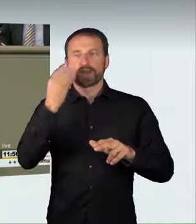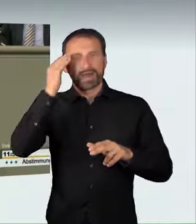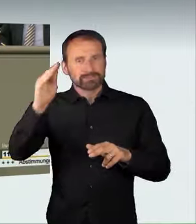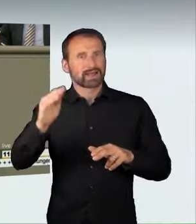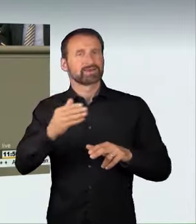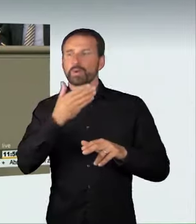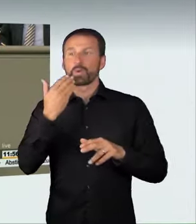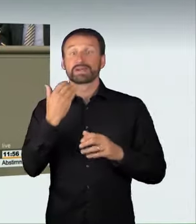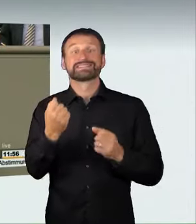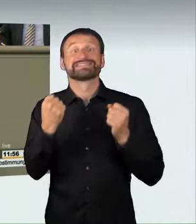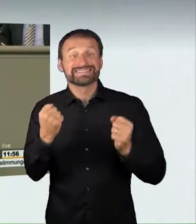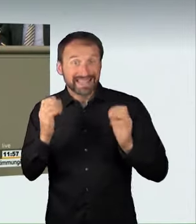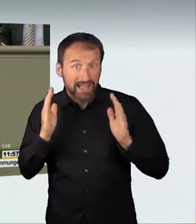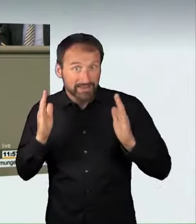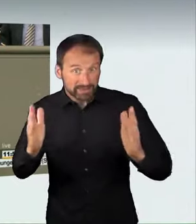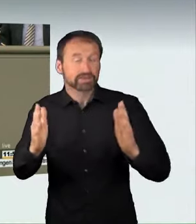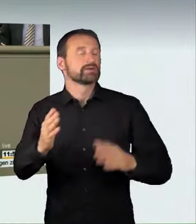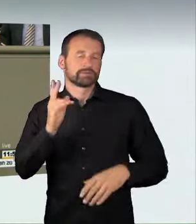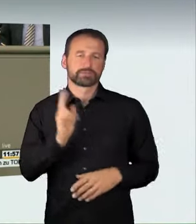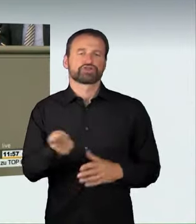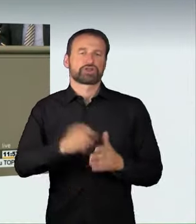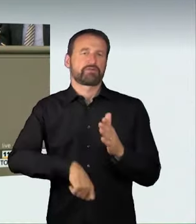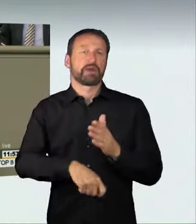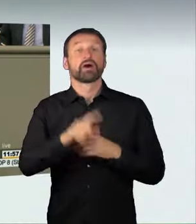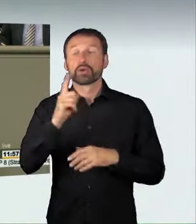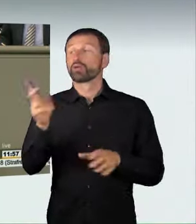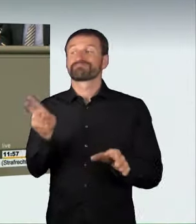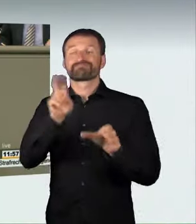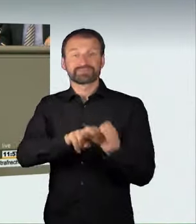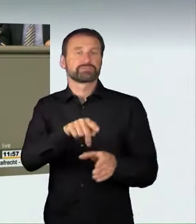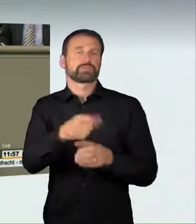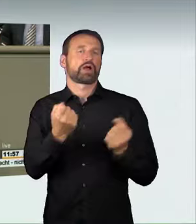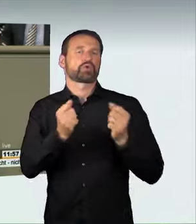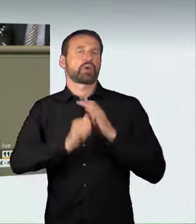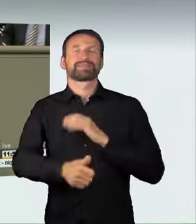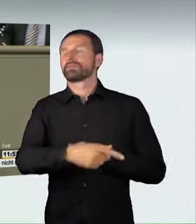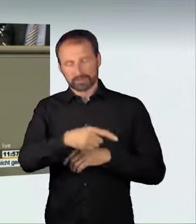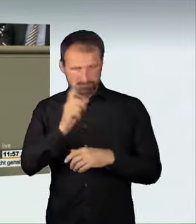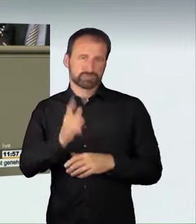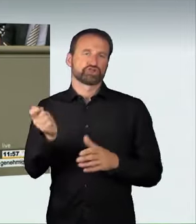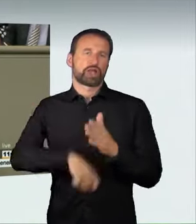illegalen Autorennen ist zukünftig strafbar und wird mit einer Freiheitsstrafe von bis zu zwei Jahren oder mit einer Geldstrafe geahndet.